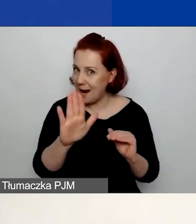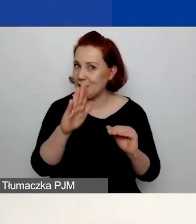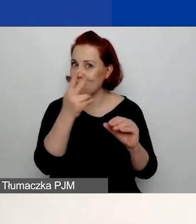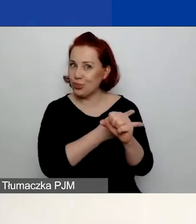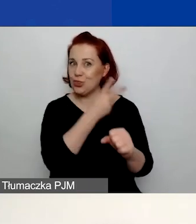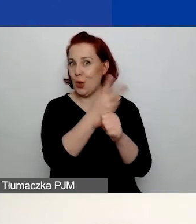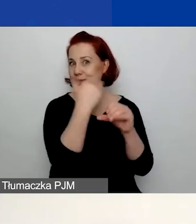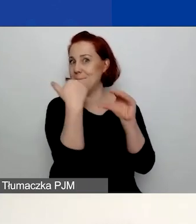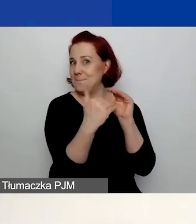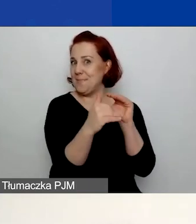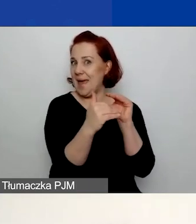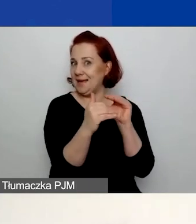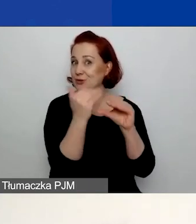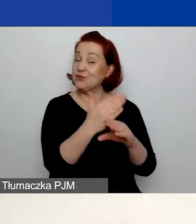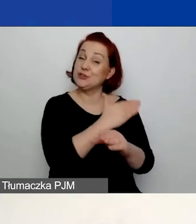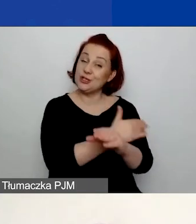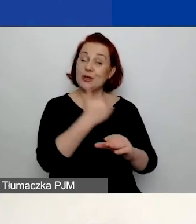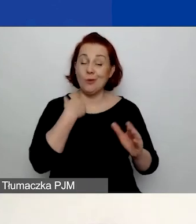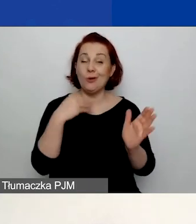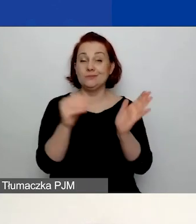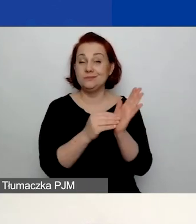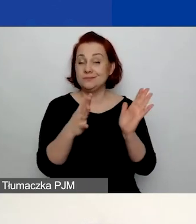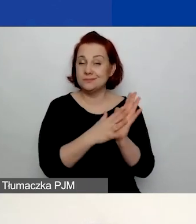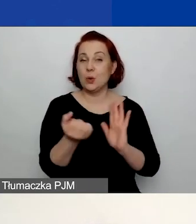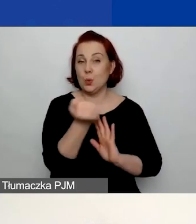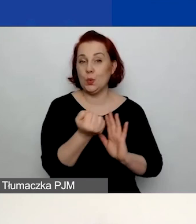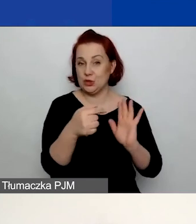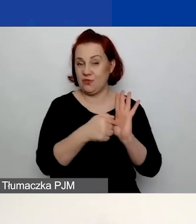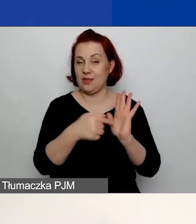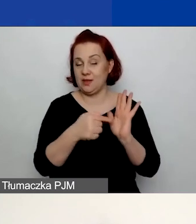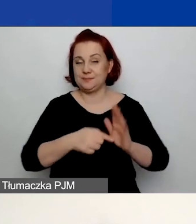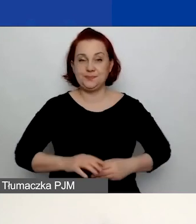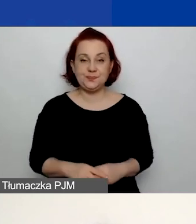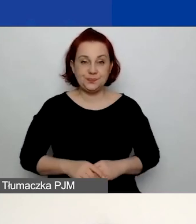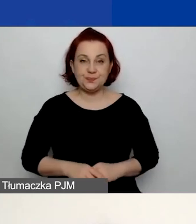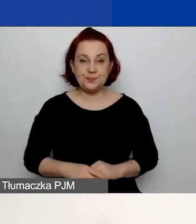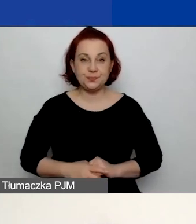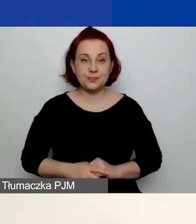której użyliście jako loginu do generatora.